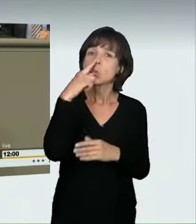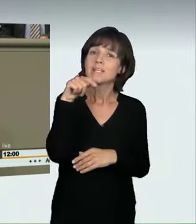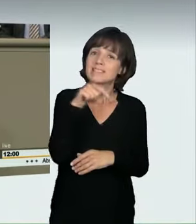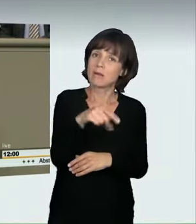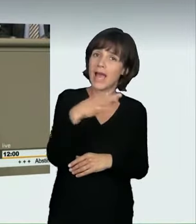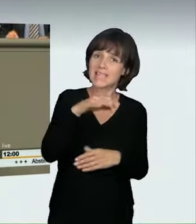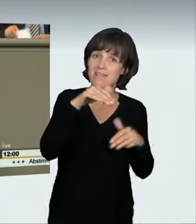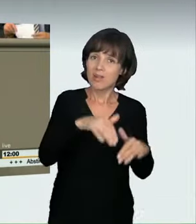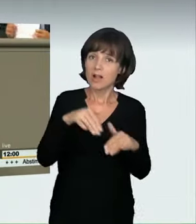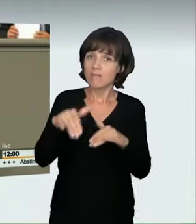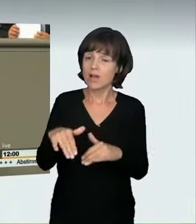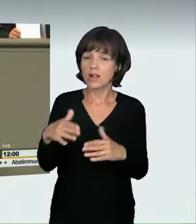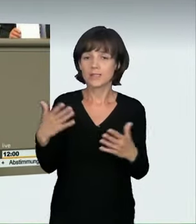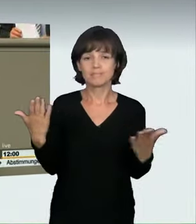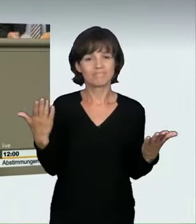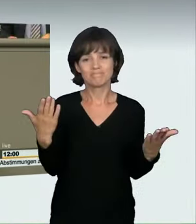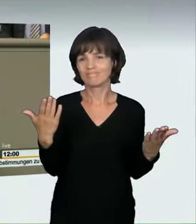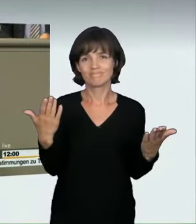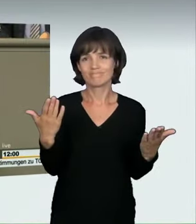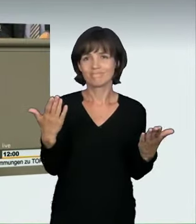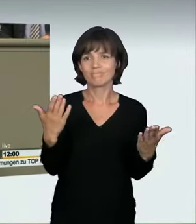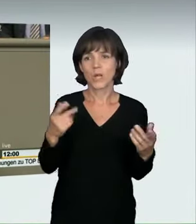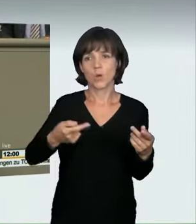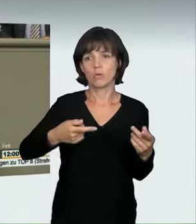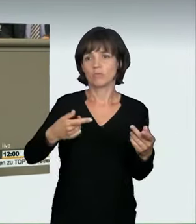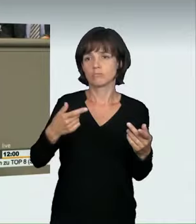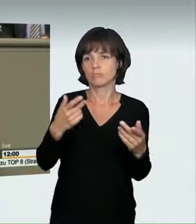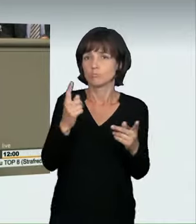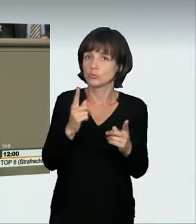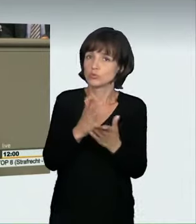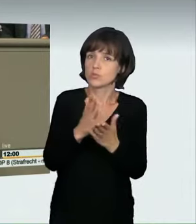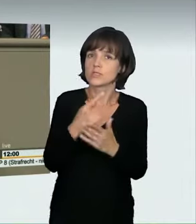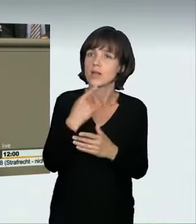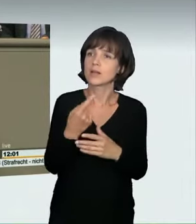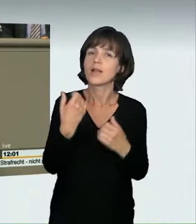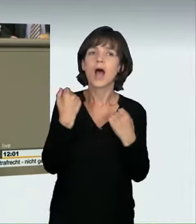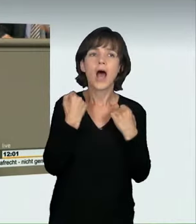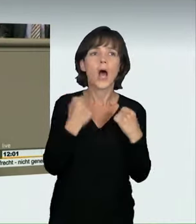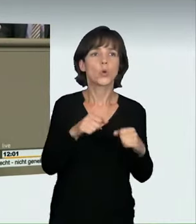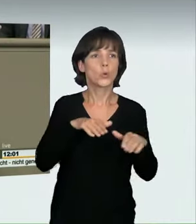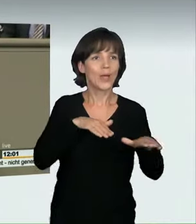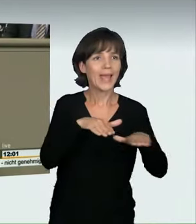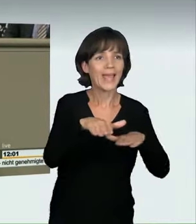sondern dass dies inzwischen, das kann ich so deutlich sagen, selbst bei uns im ländlichen Raum ein Massenphänomen geworden ist.